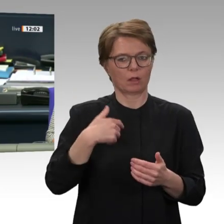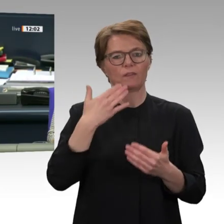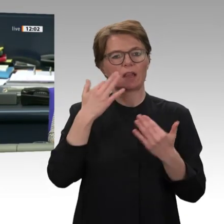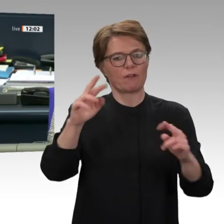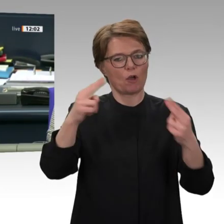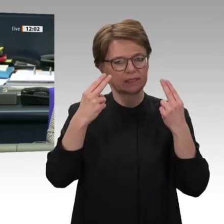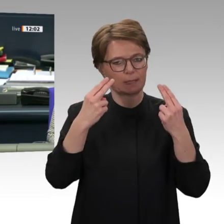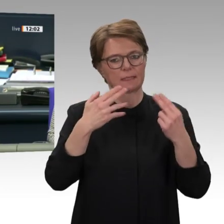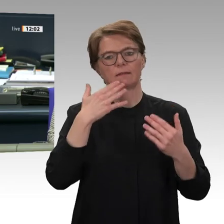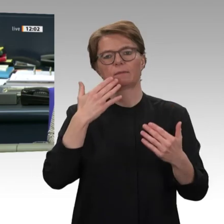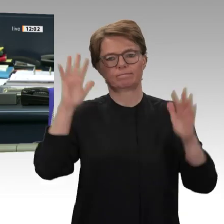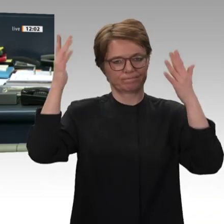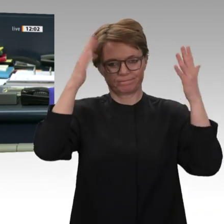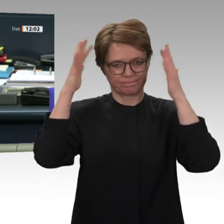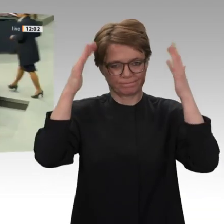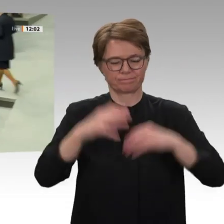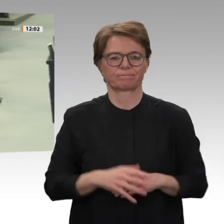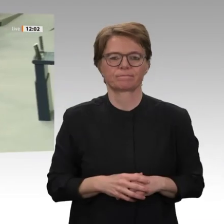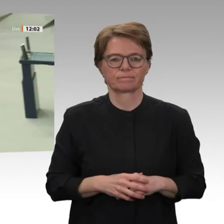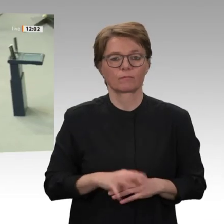Groden-Kranich für die CDU/CSU-Fraktion.